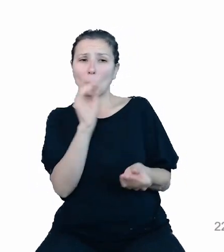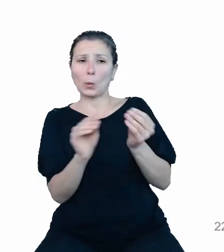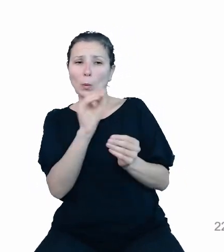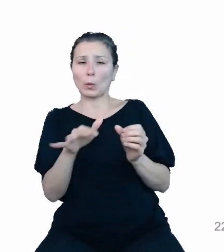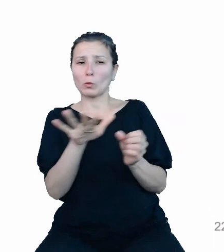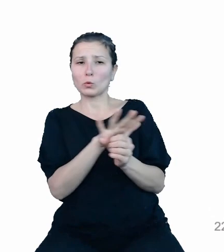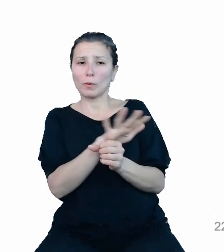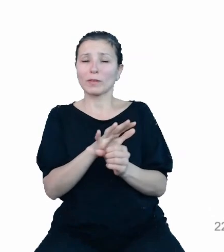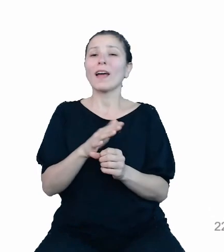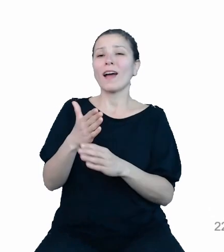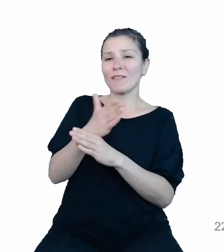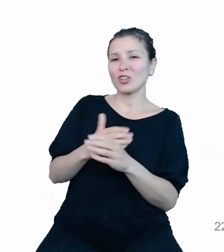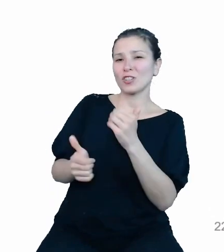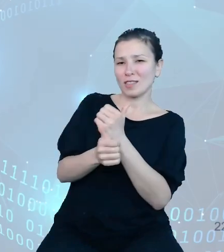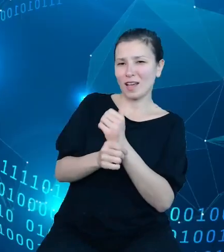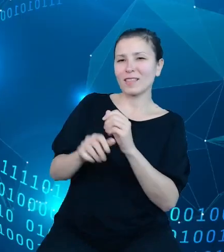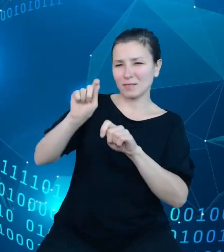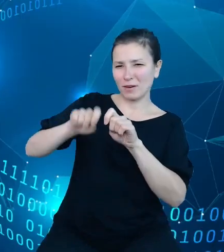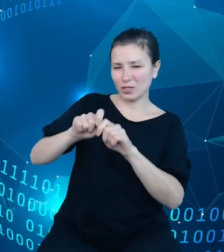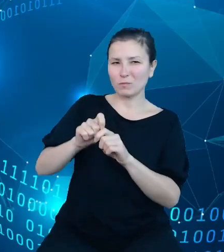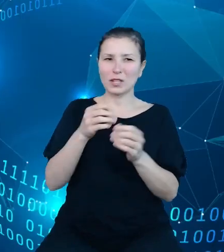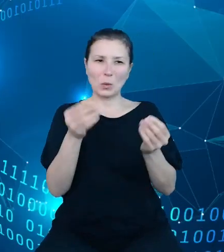którego to zasilania rozpoczniemy również przyszły kwartał.